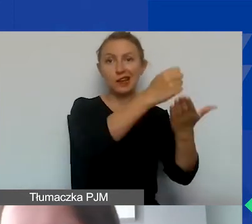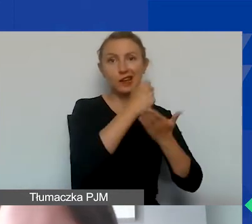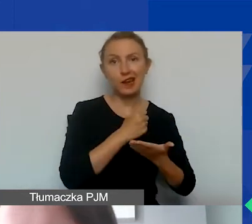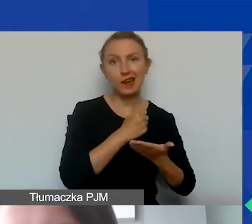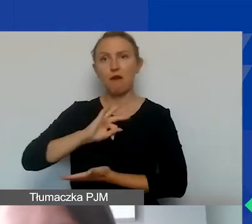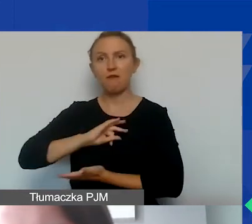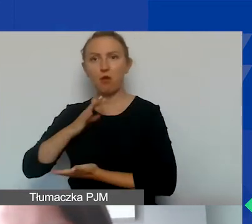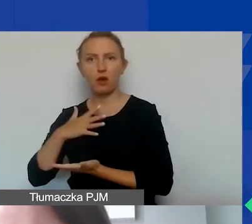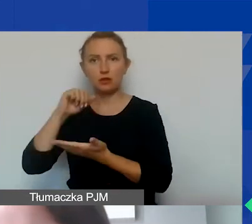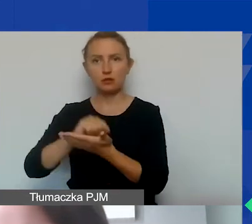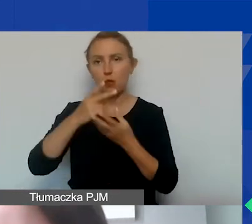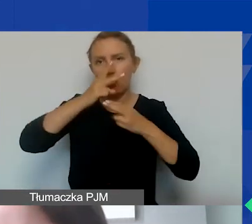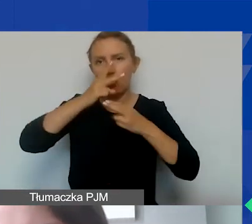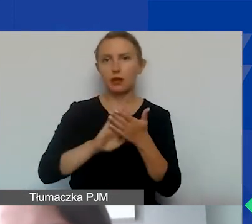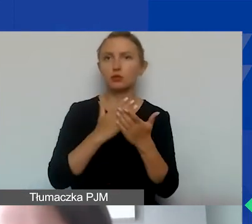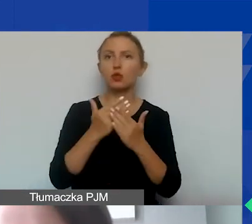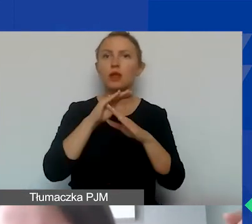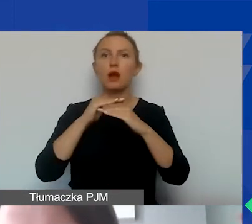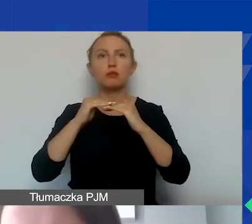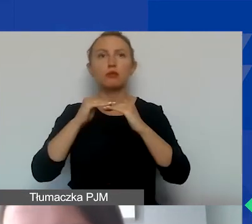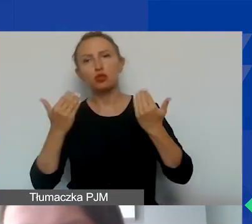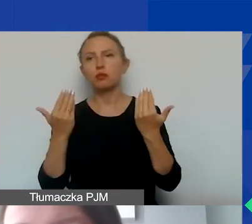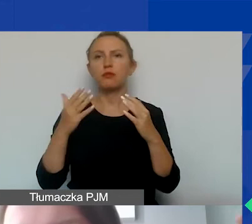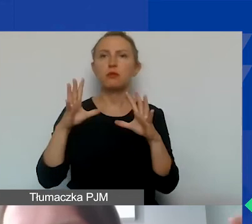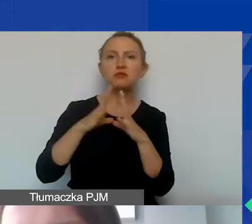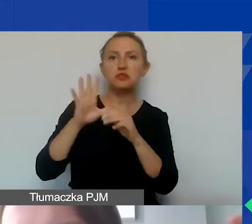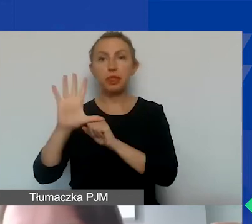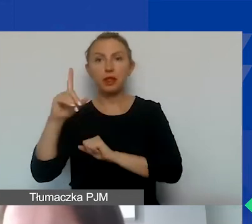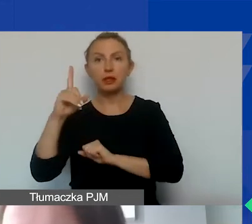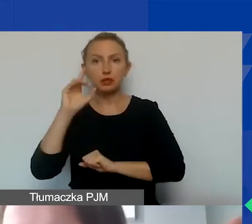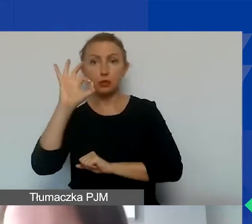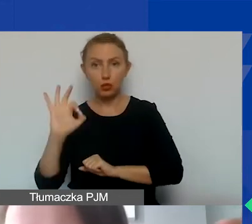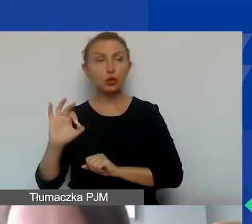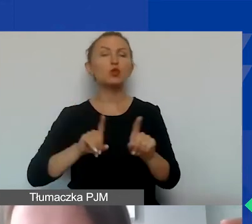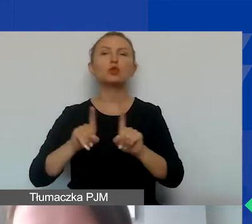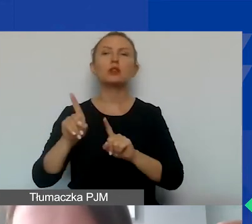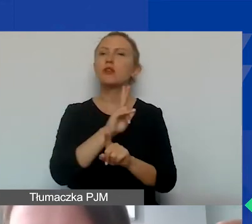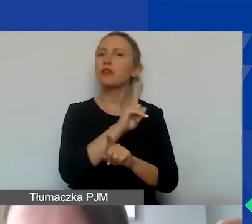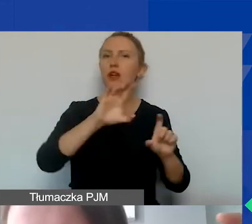które wykazujemy np. na poziomie 10% czy 15%, oznacza to, że w każdej pozycji budżetowej